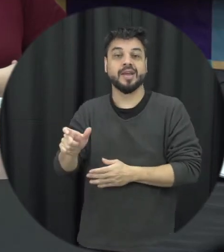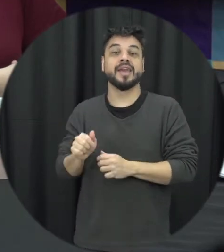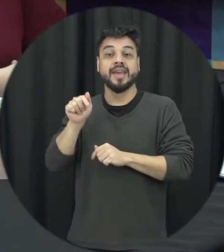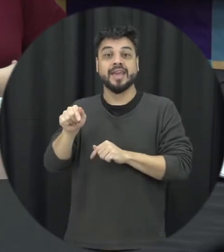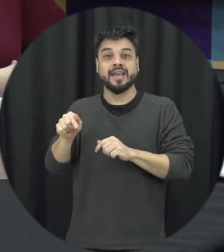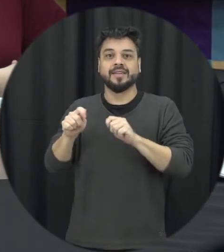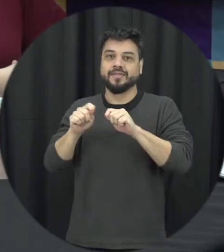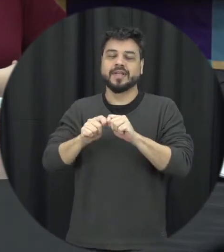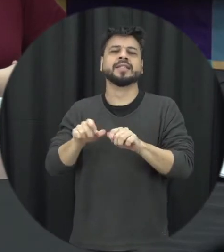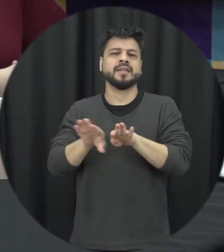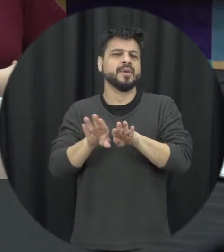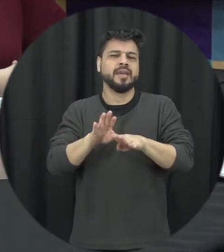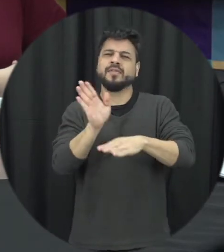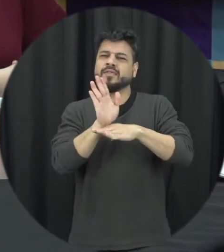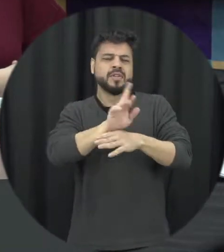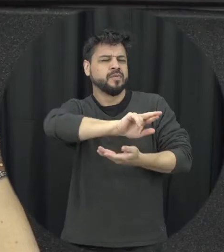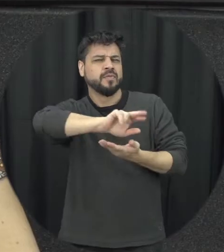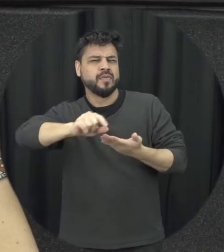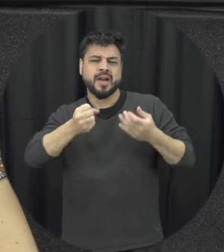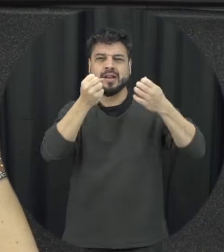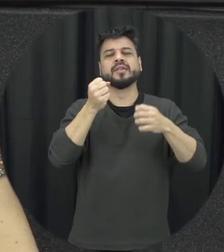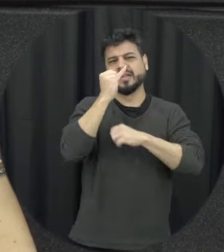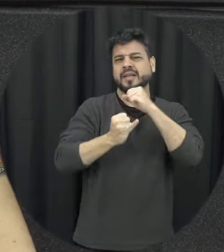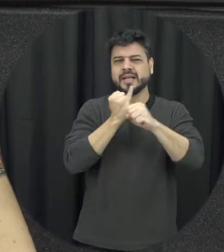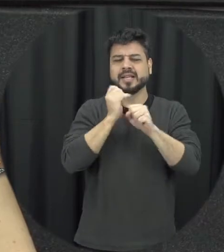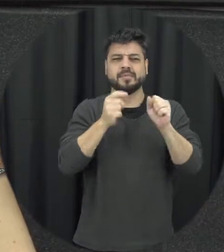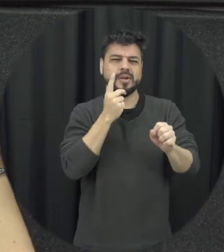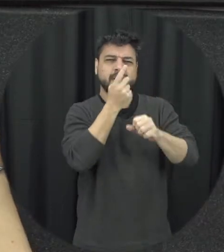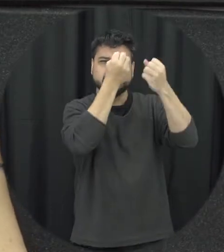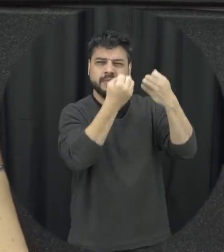gente tem vídeos né na internet disponíveis com a própria Maria da Penha contando a história ninguém